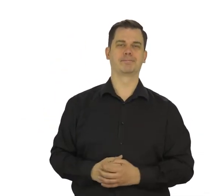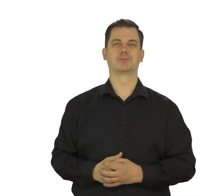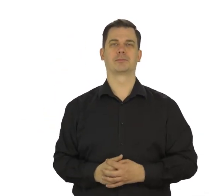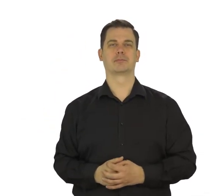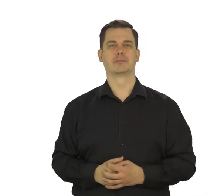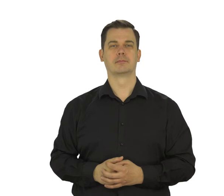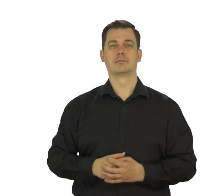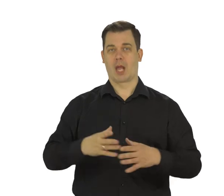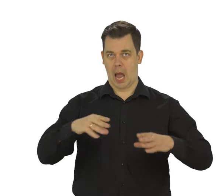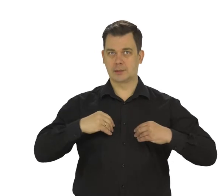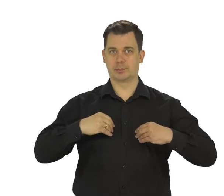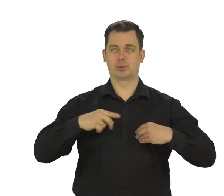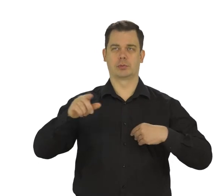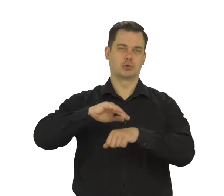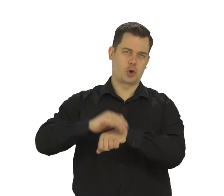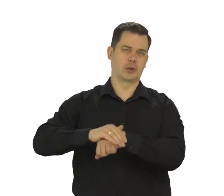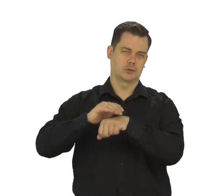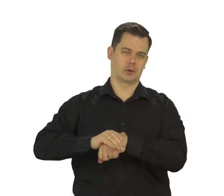Zaakceptuj zgody.